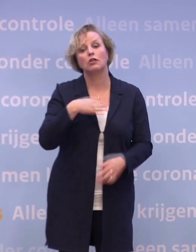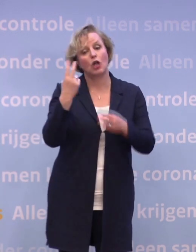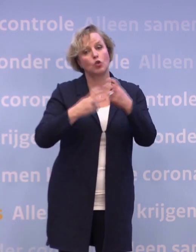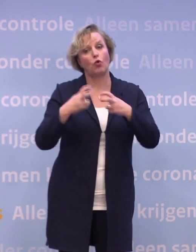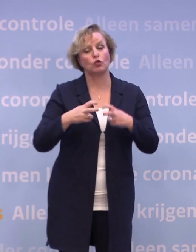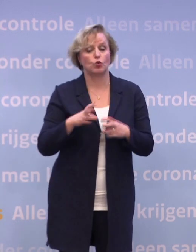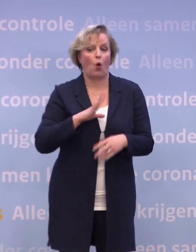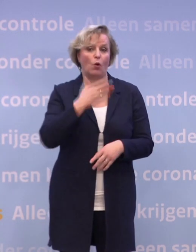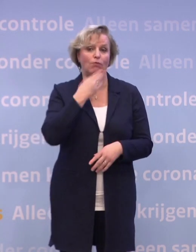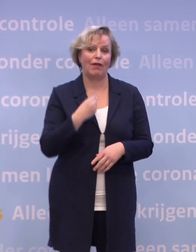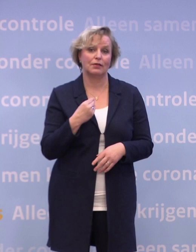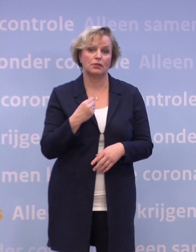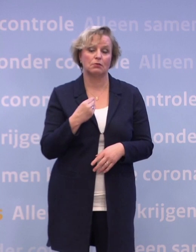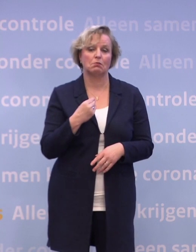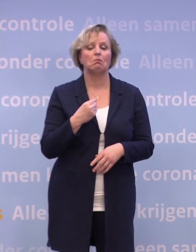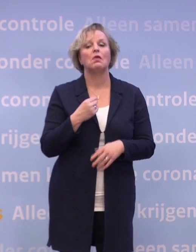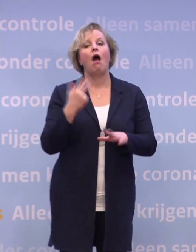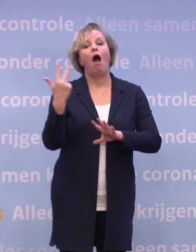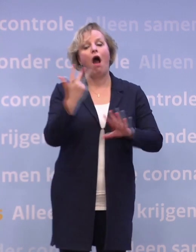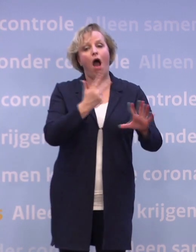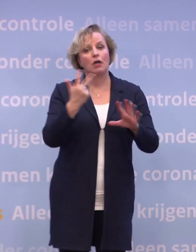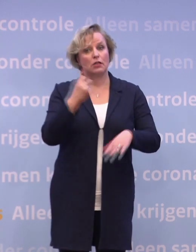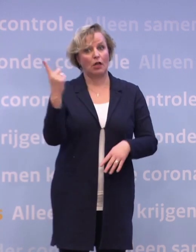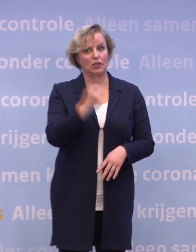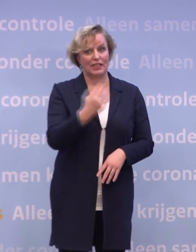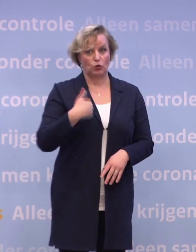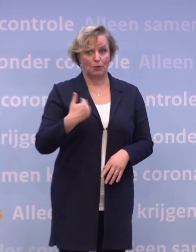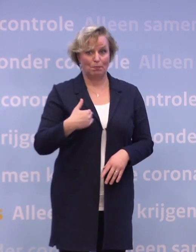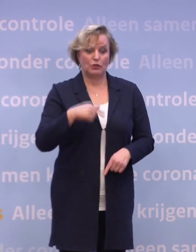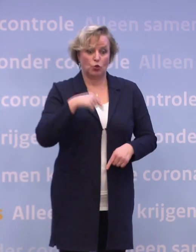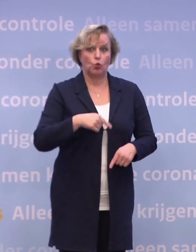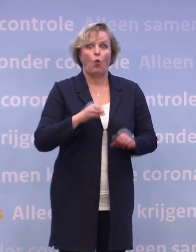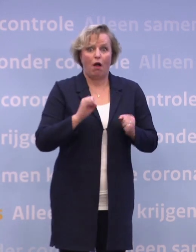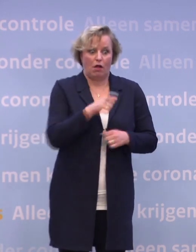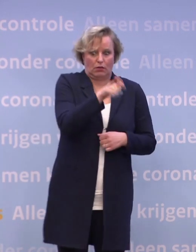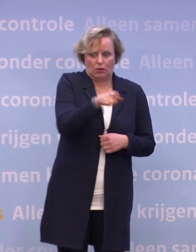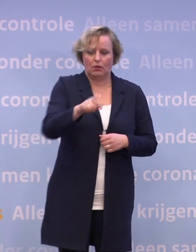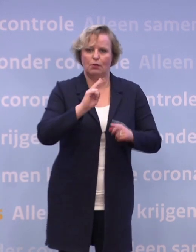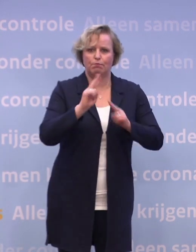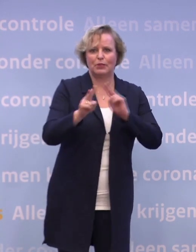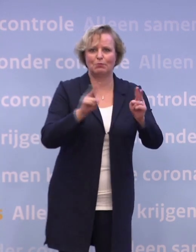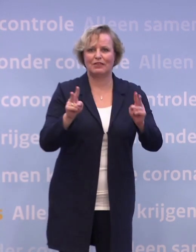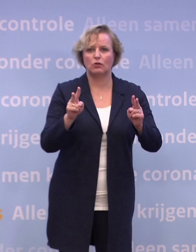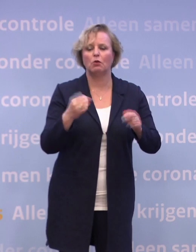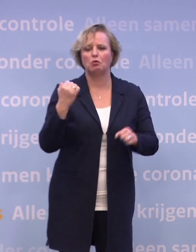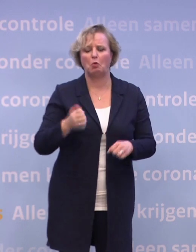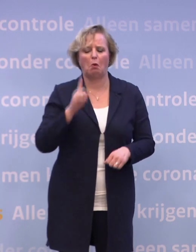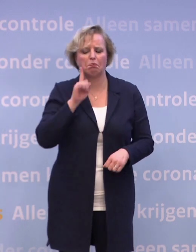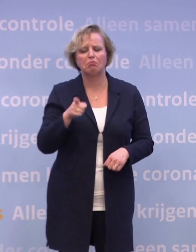We weten dat van de 88.000 mensen die nu besmettelijk zijn... ...een deel niet thuisblijft bij klachten...